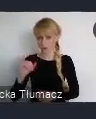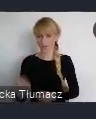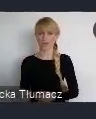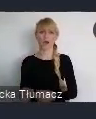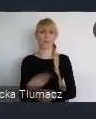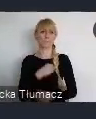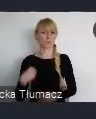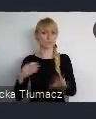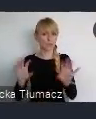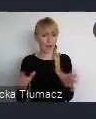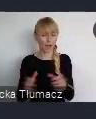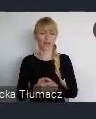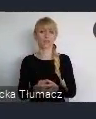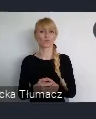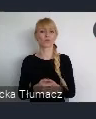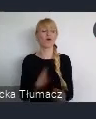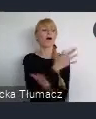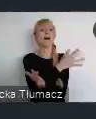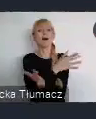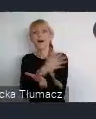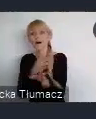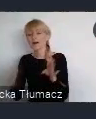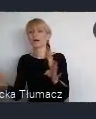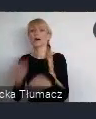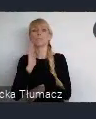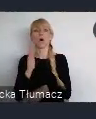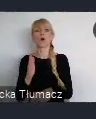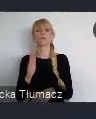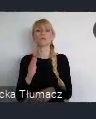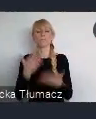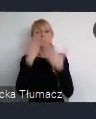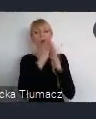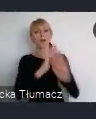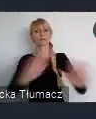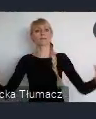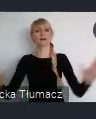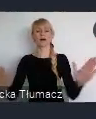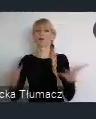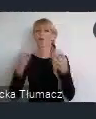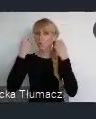Ale dopiero uwypuklenie i pokazanie tego szerzej, spowodowało to, że ludzie zaczęli rozumieć, że to jest nasza wartość.